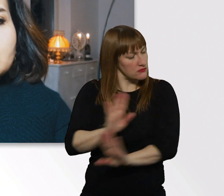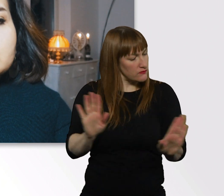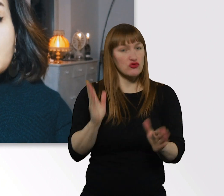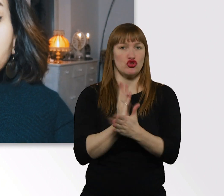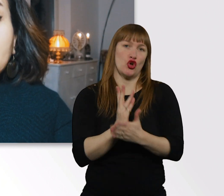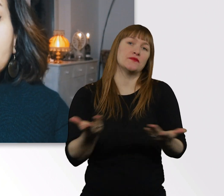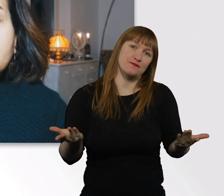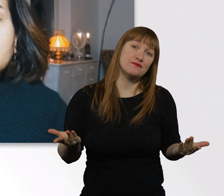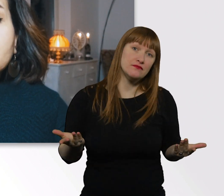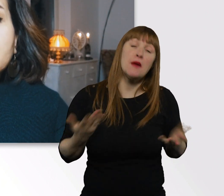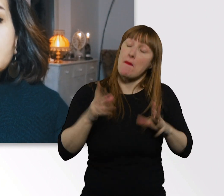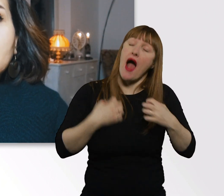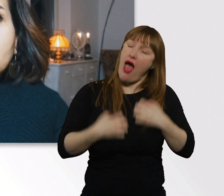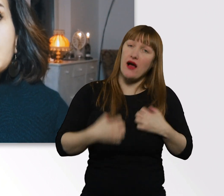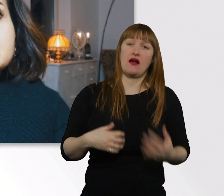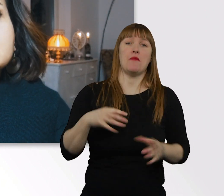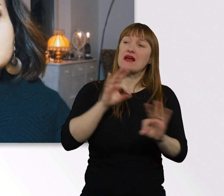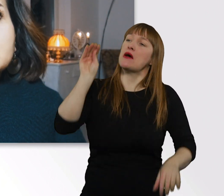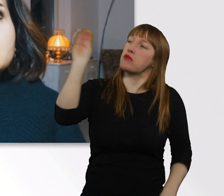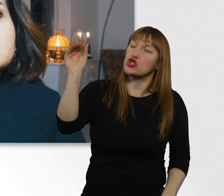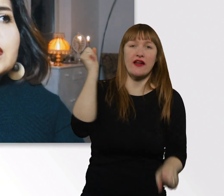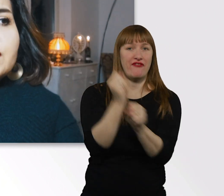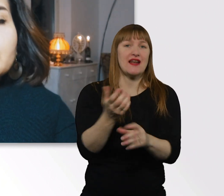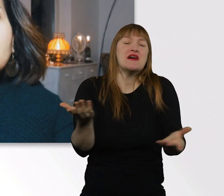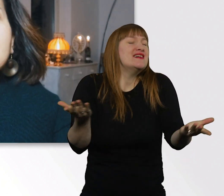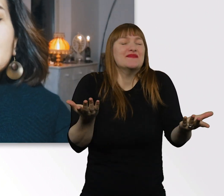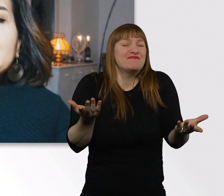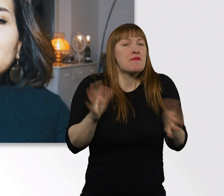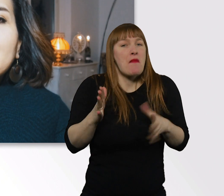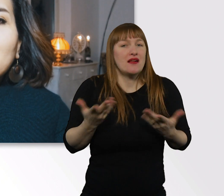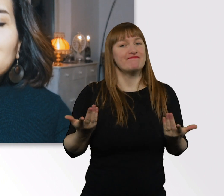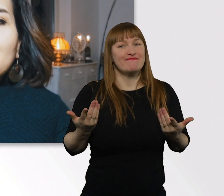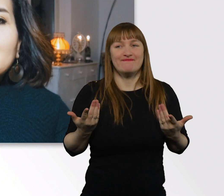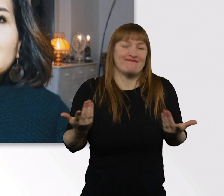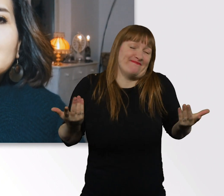Darüber ärgere ich mich auch. Wir sollten mal aufhören,